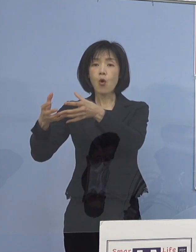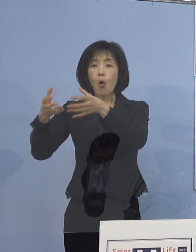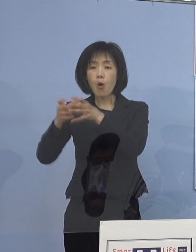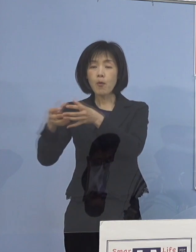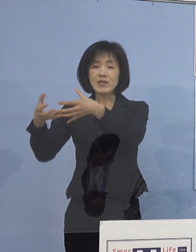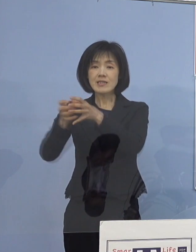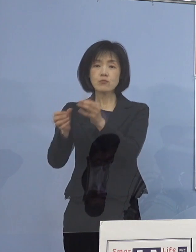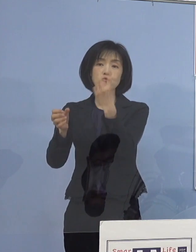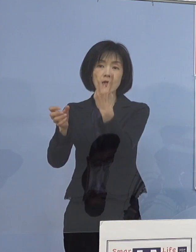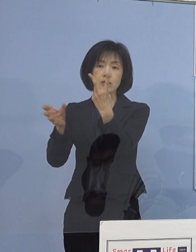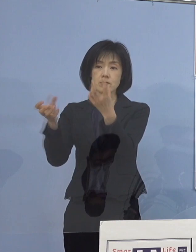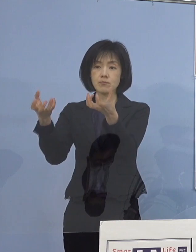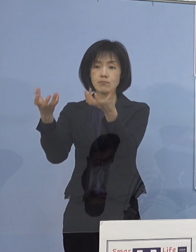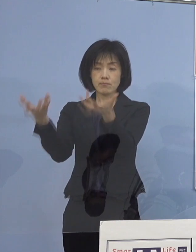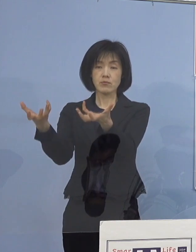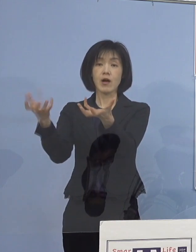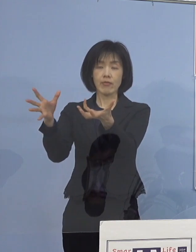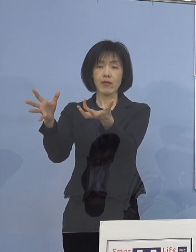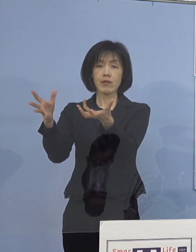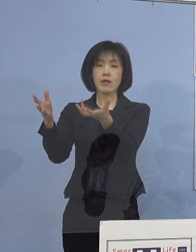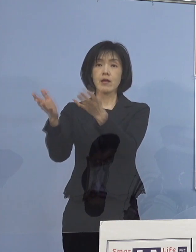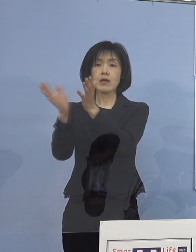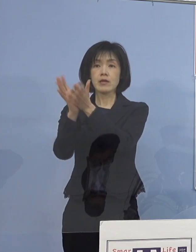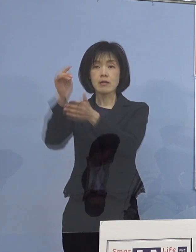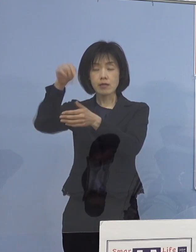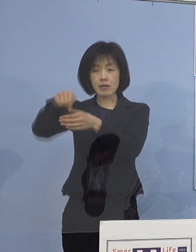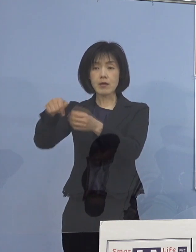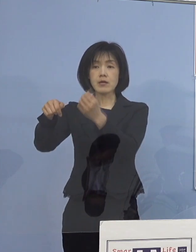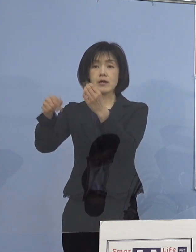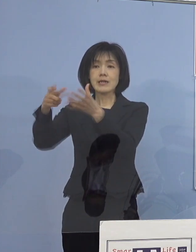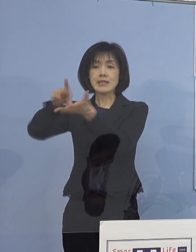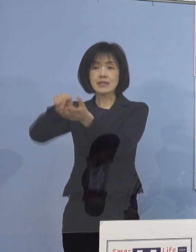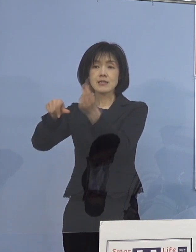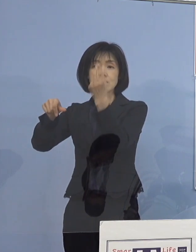そして、県下3圏域に分けて対応しておりますが